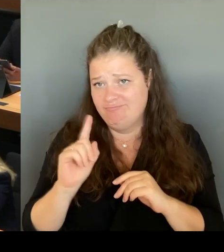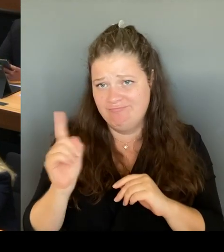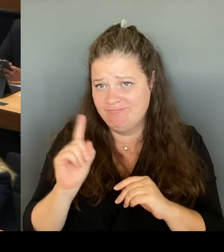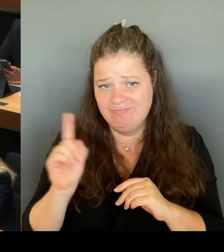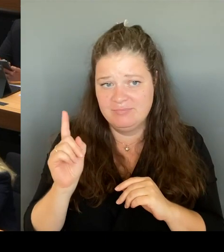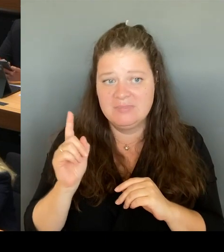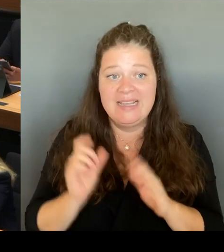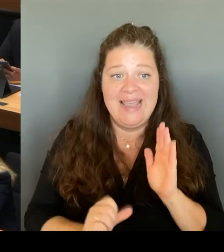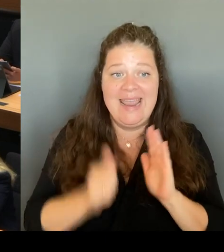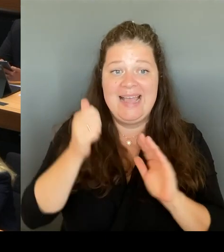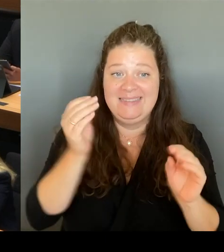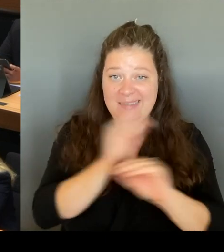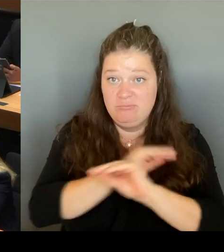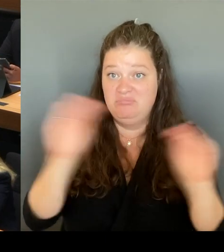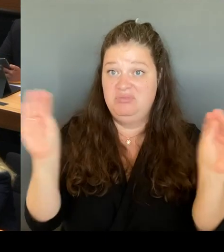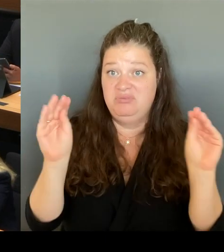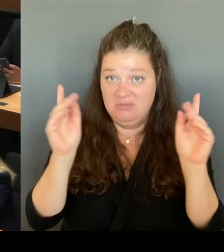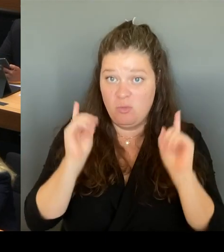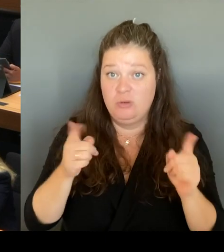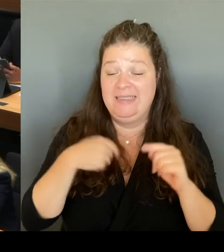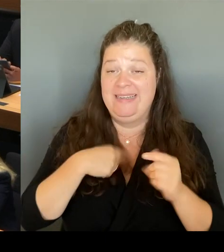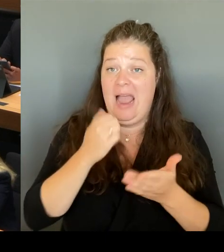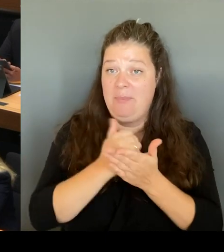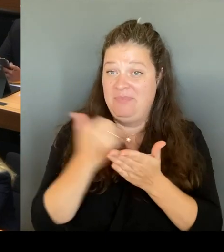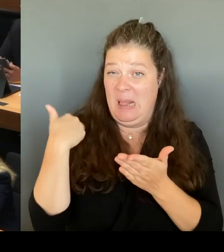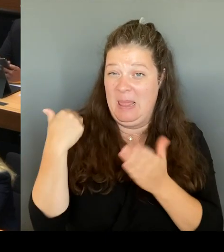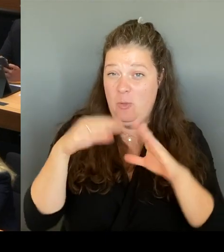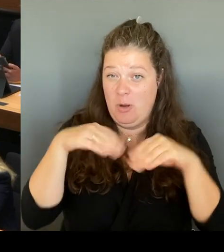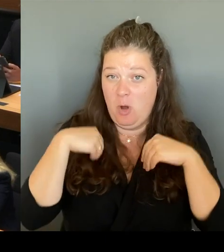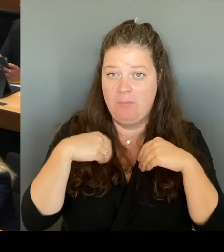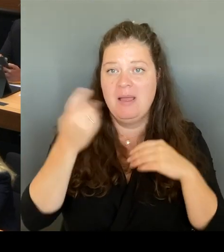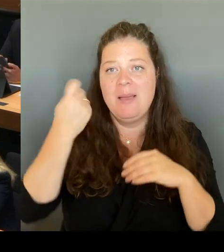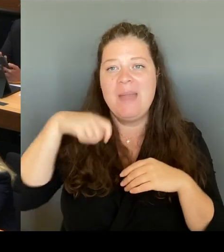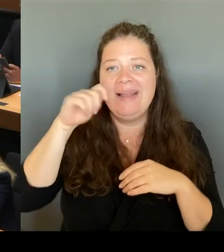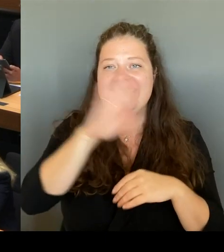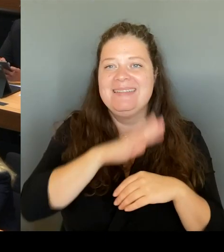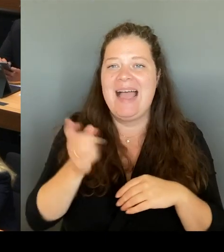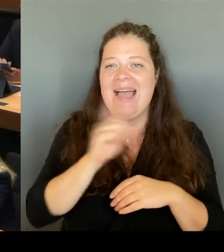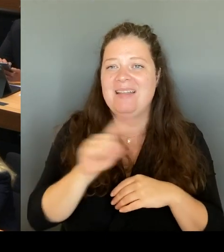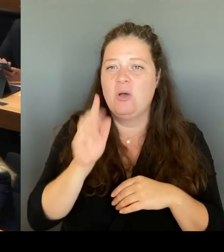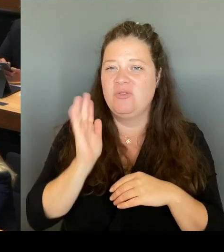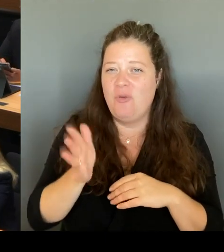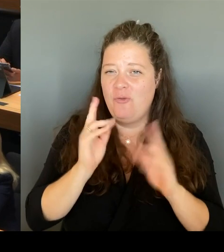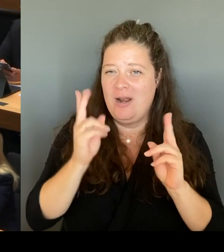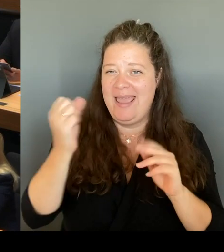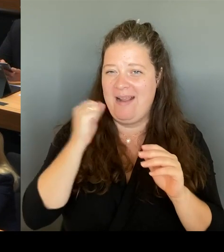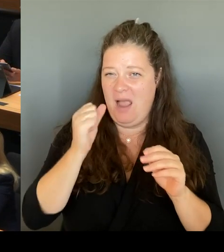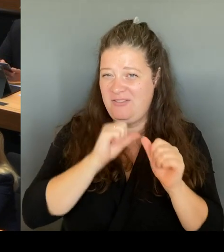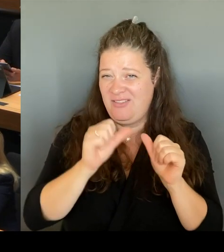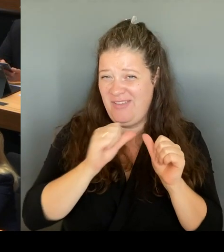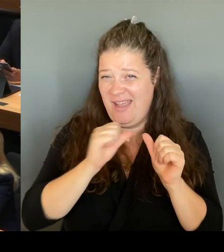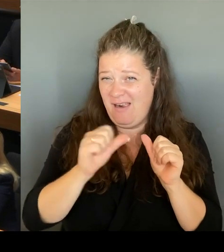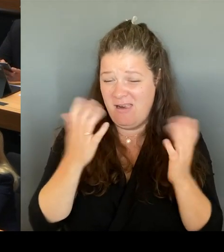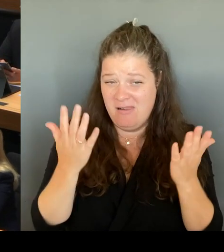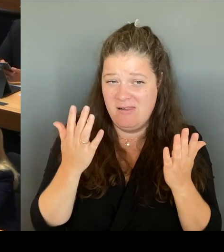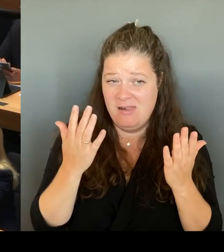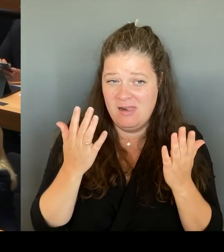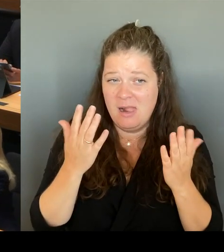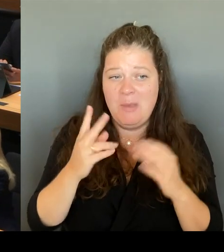Bei gleichzeitig steigenden Schulplatzbedarf. Das macht deutlich, dass wir dort handeln müssen. Mit der Handreichung möchten wir